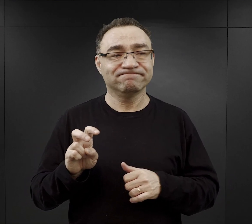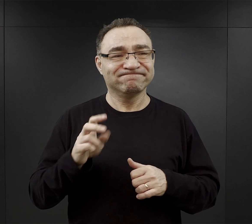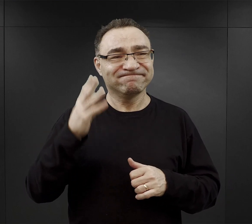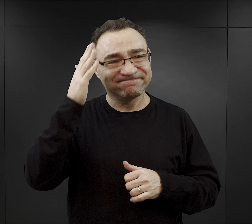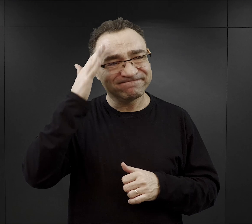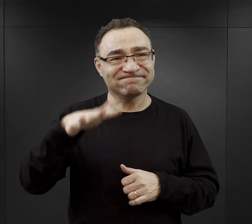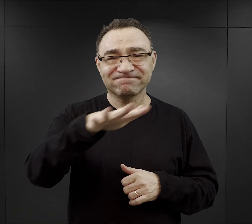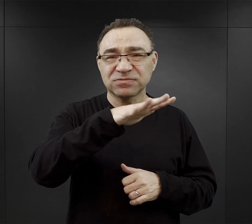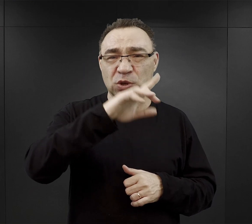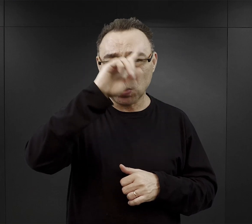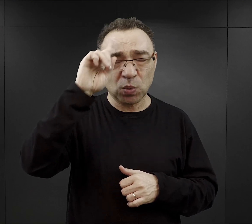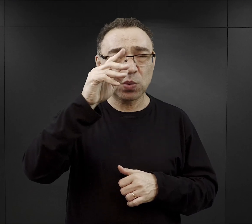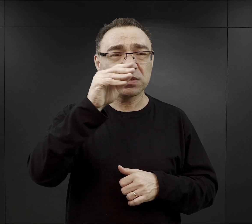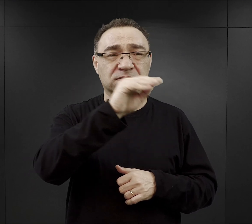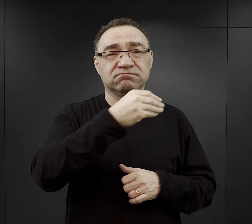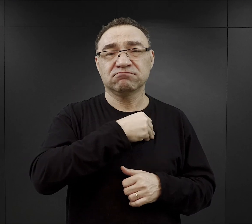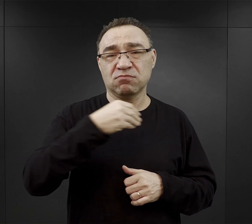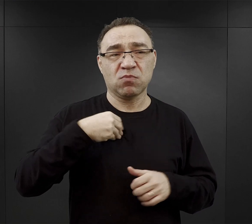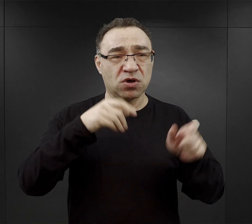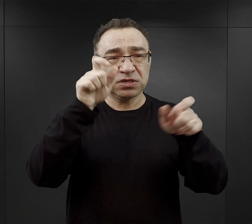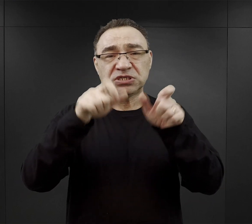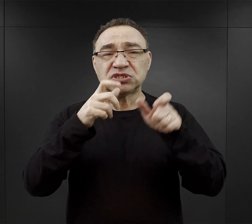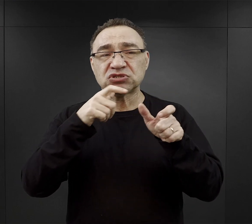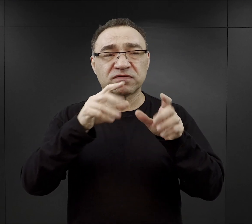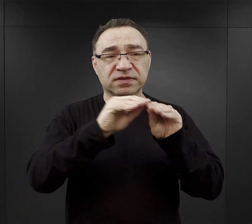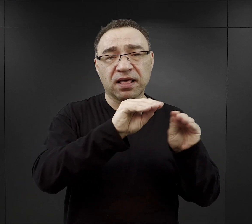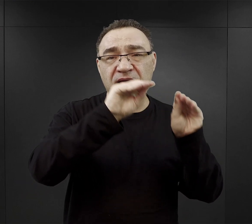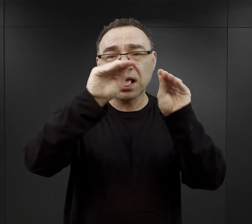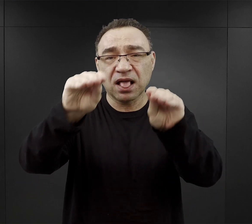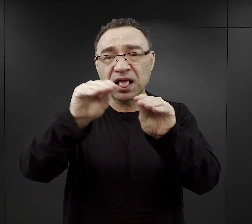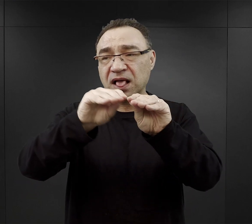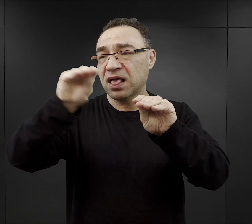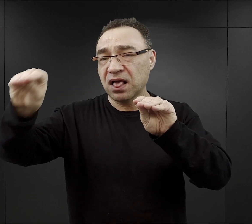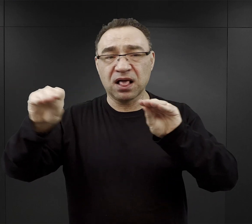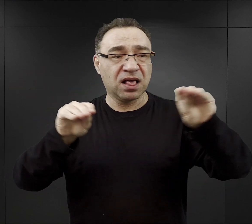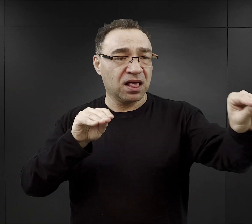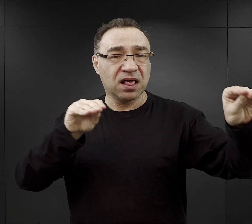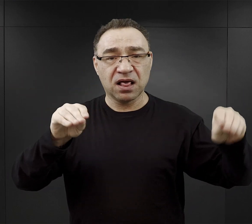ludności polskiej i żydowskiej z terenów wokół obozu